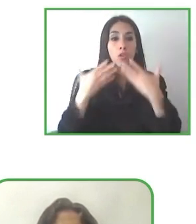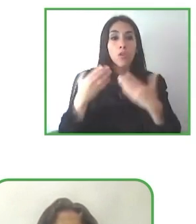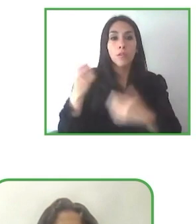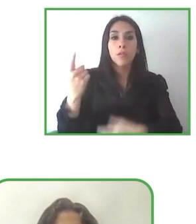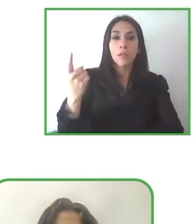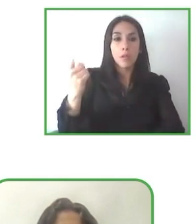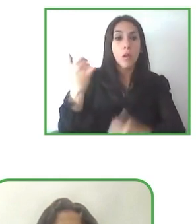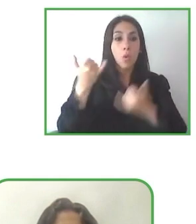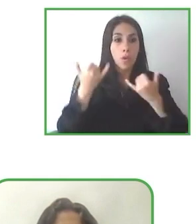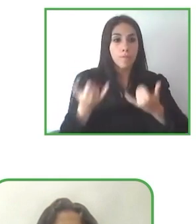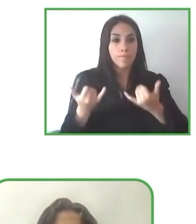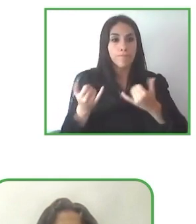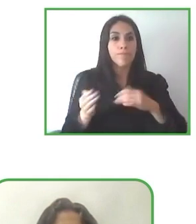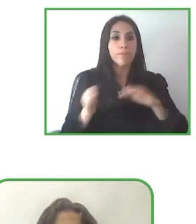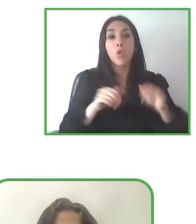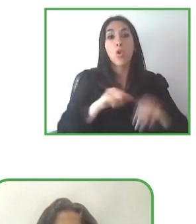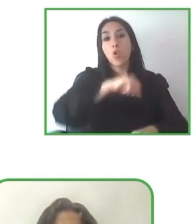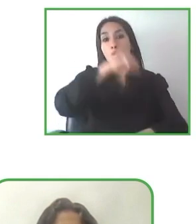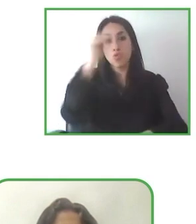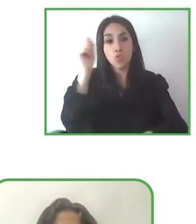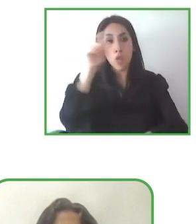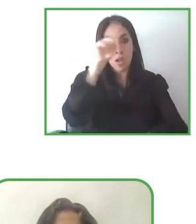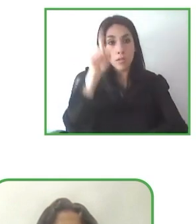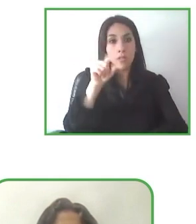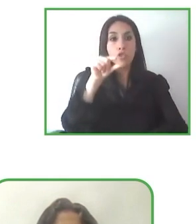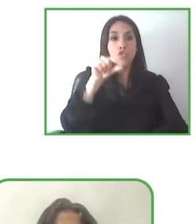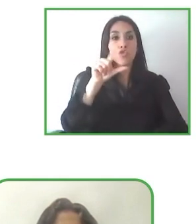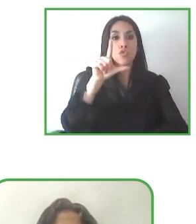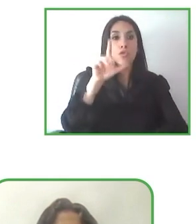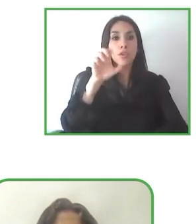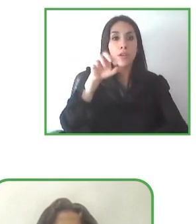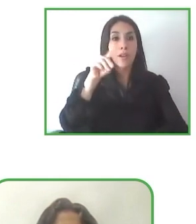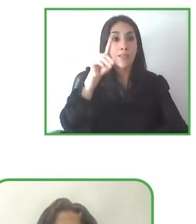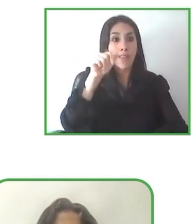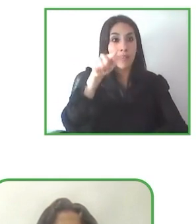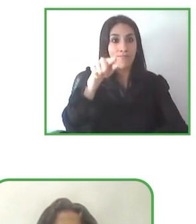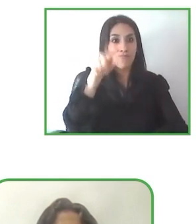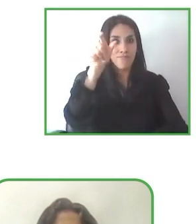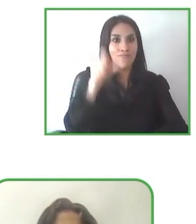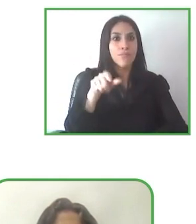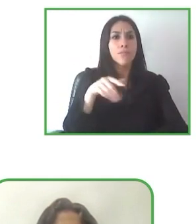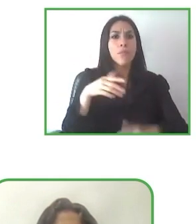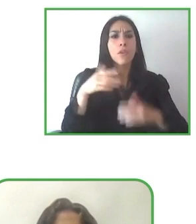una propuesta metodológica para analizar la accesibilidad de espacios naturales